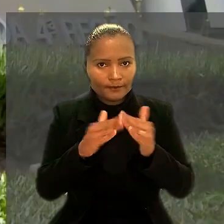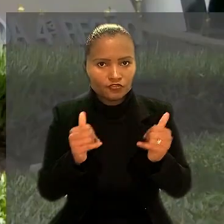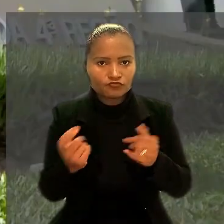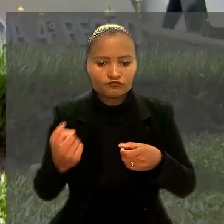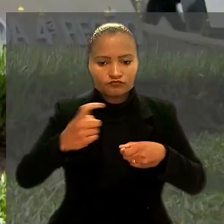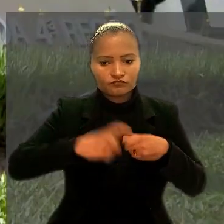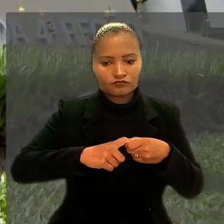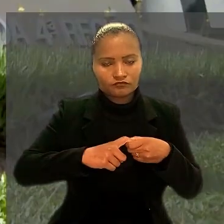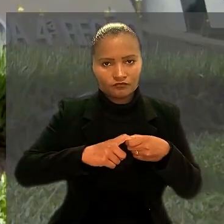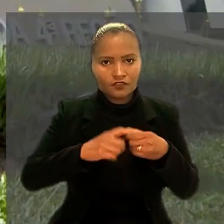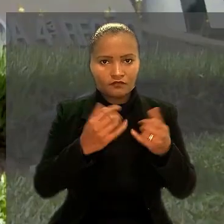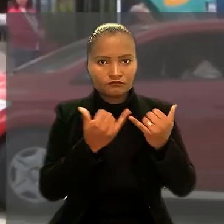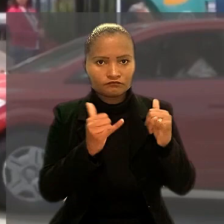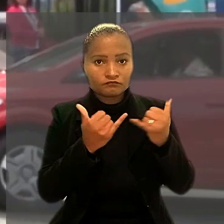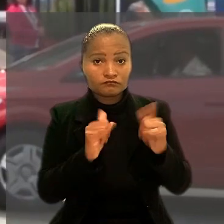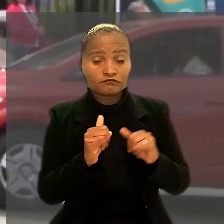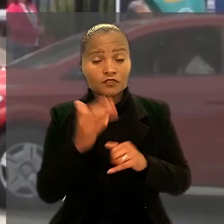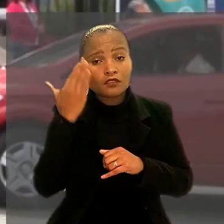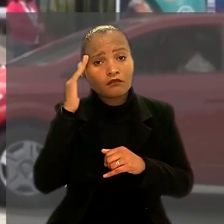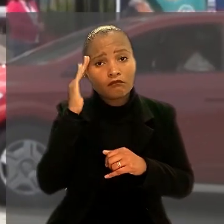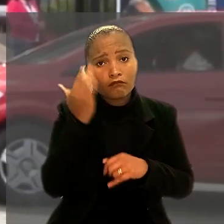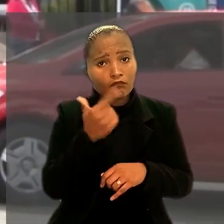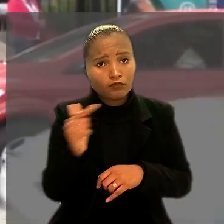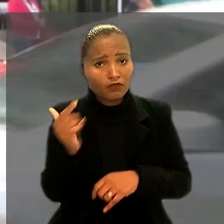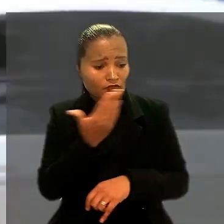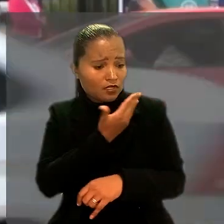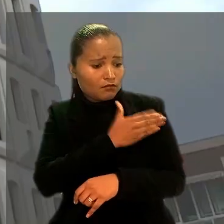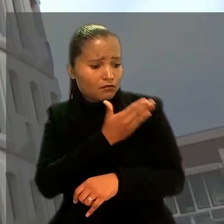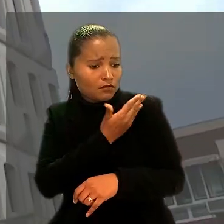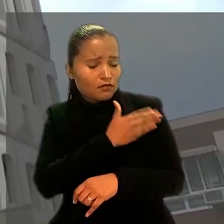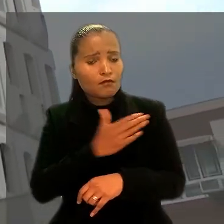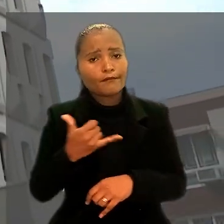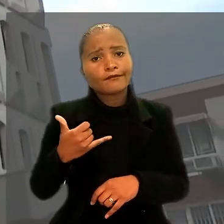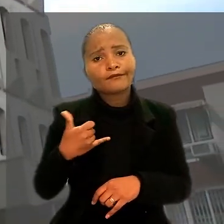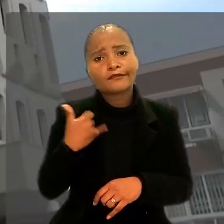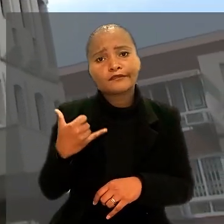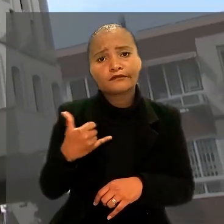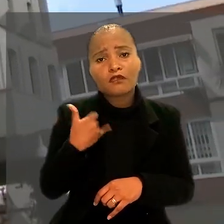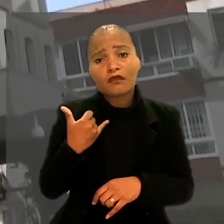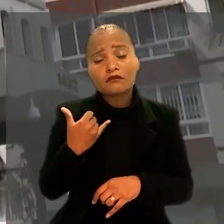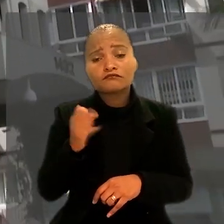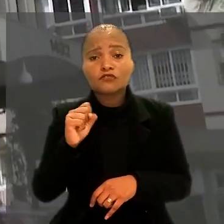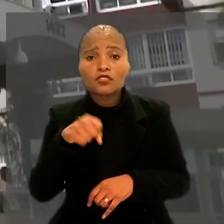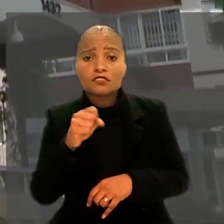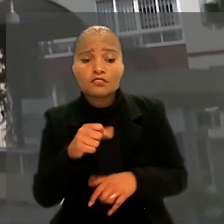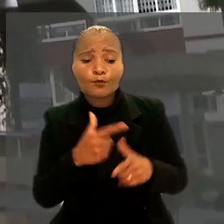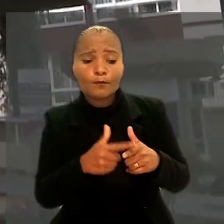O entendimento foi de que não houve discriminação por idade e, sim, precariedade financeira da empresa.